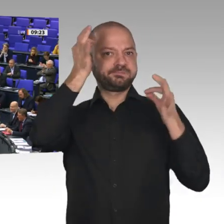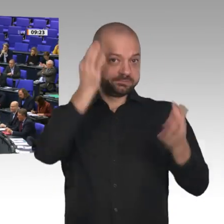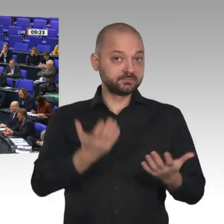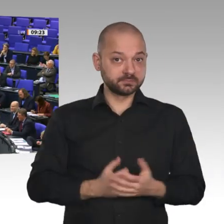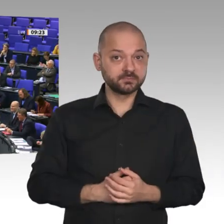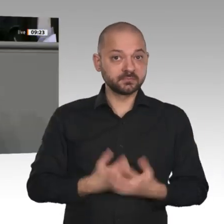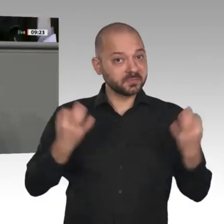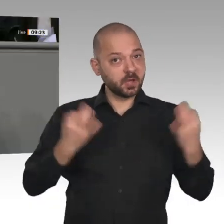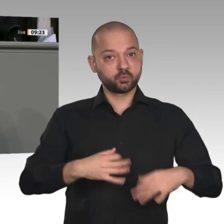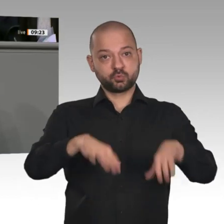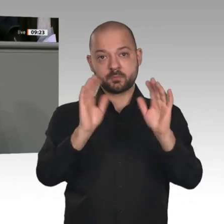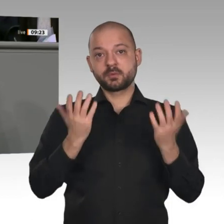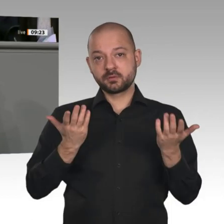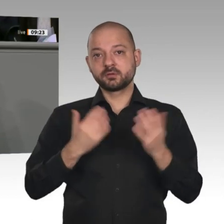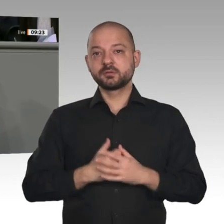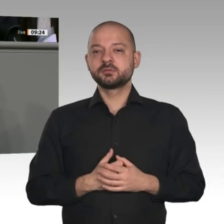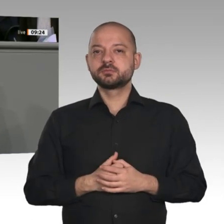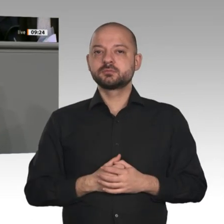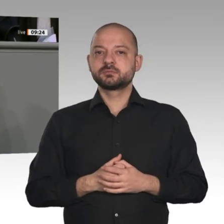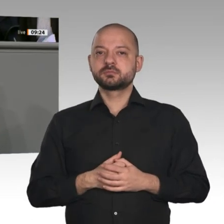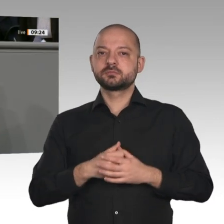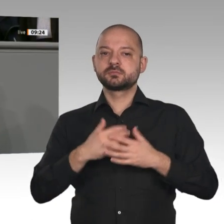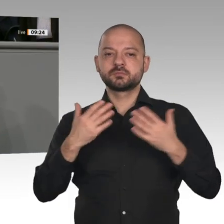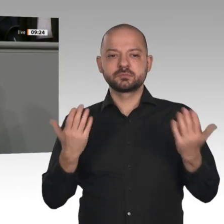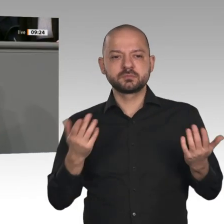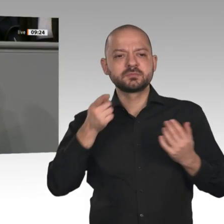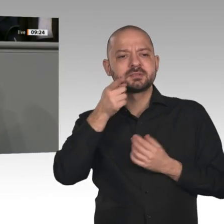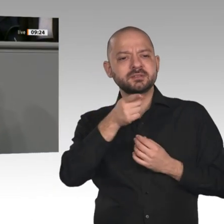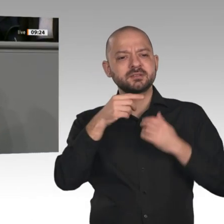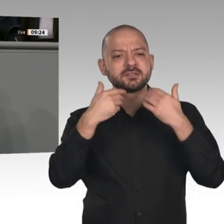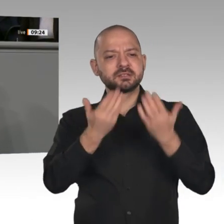Damit geht die Koalition die Transformation unserer Wirtschaft konsequent und zielgerichtet